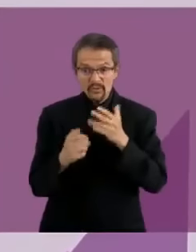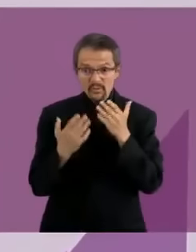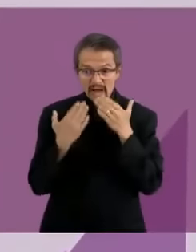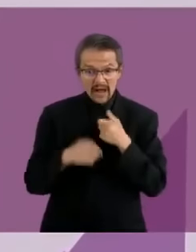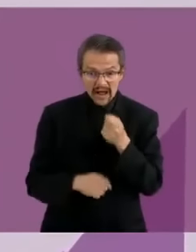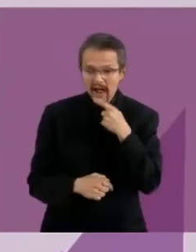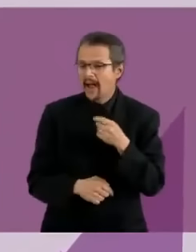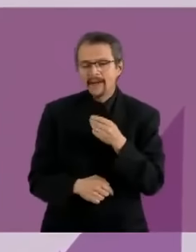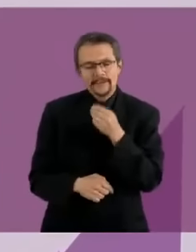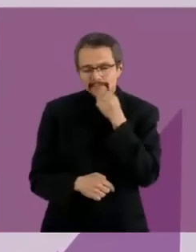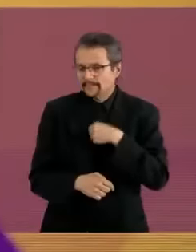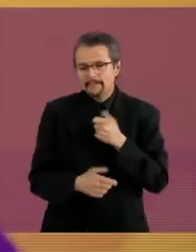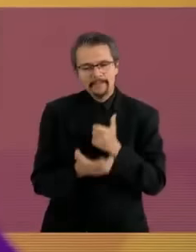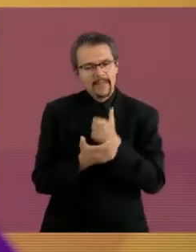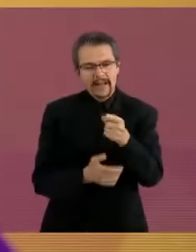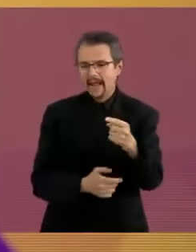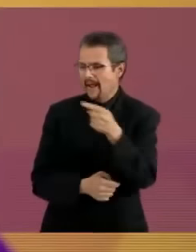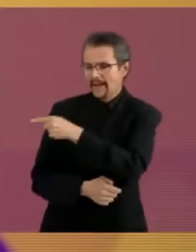Gracias, la pregunta de la Zona SuS